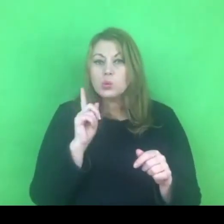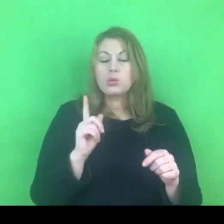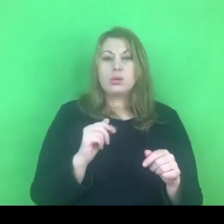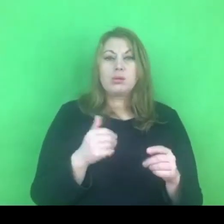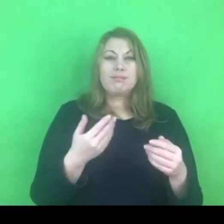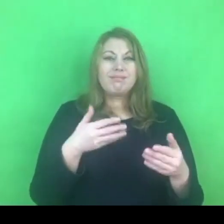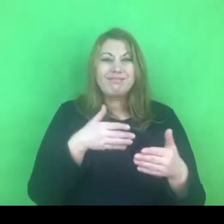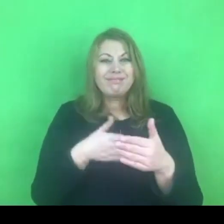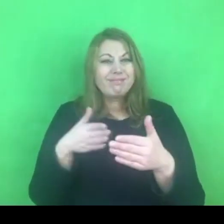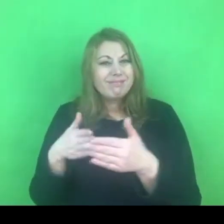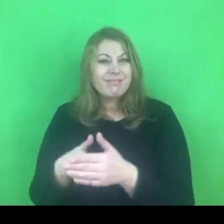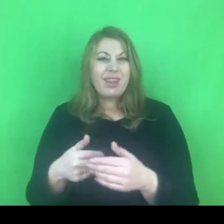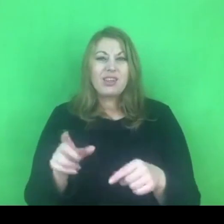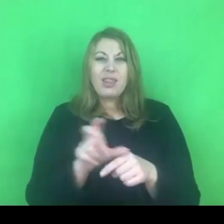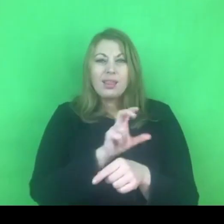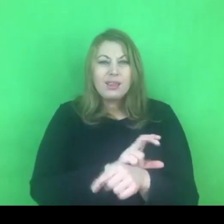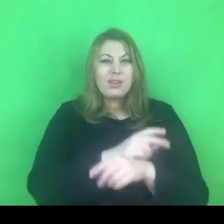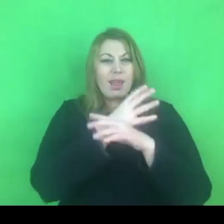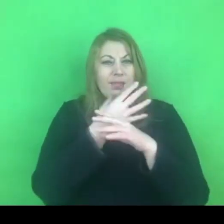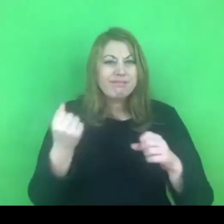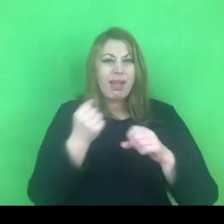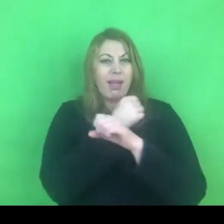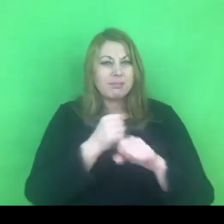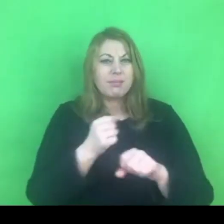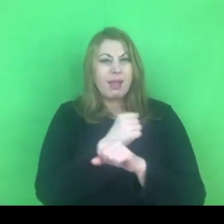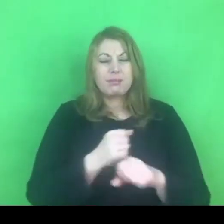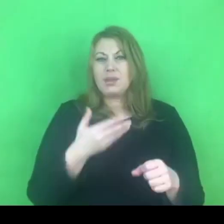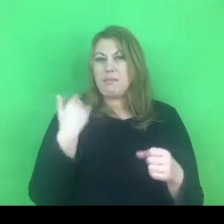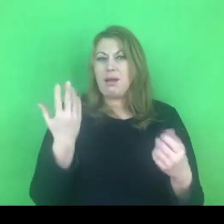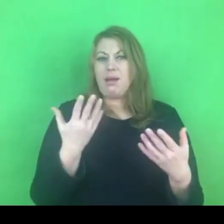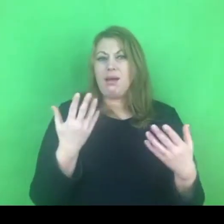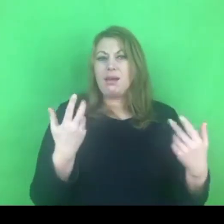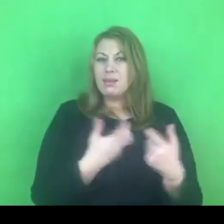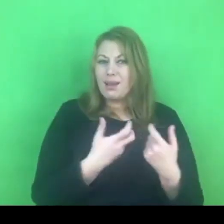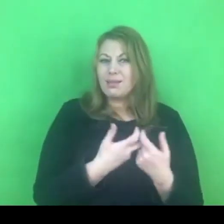Myślę, że to jest wyzwanie, któremu musimy wszyscy stawić czoła.